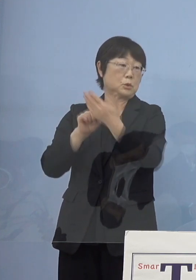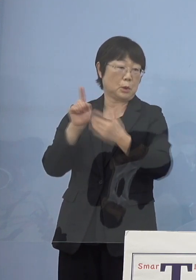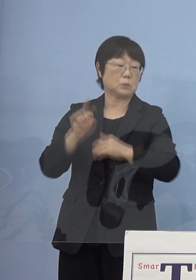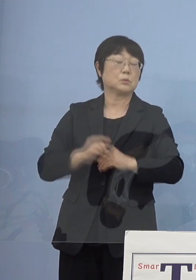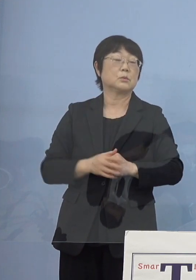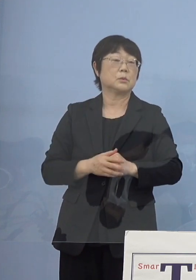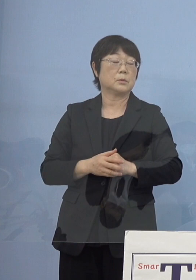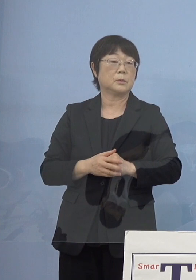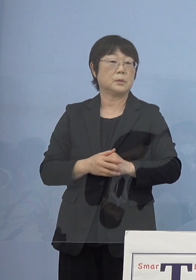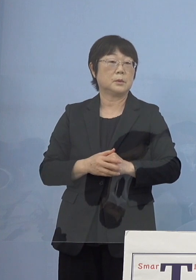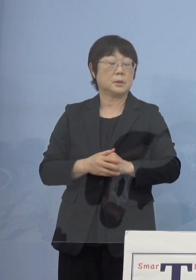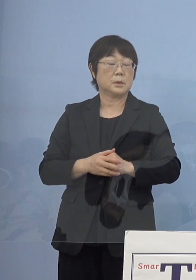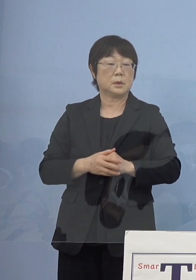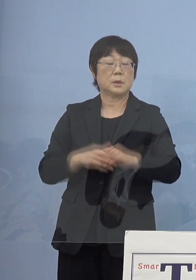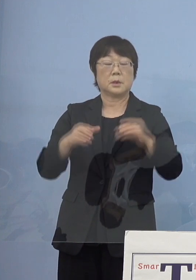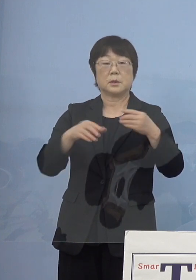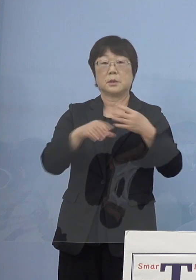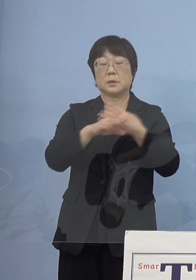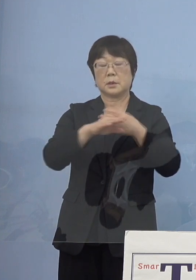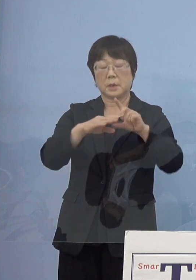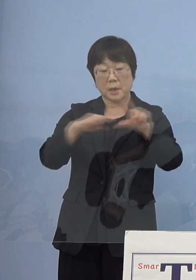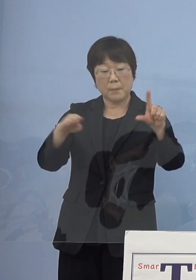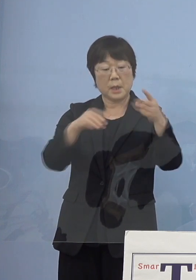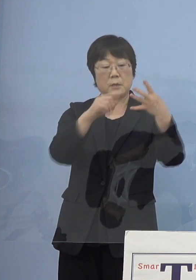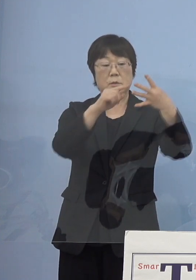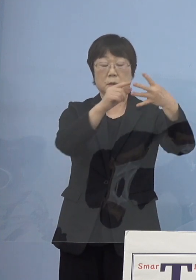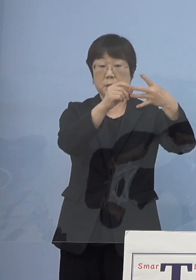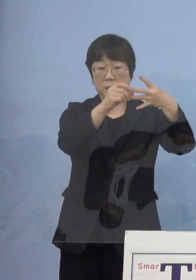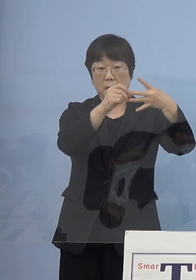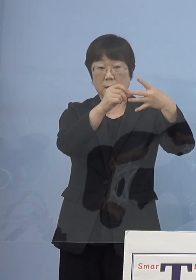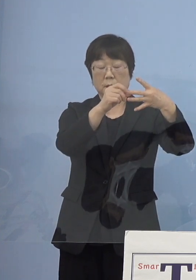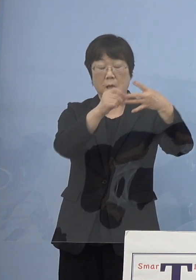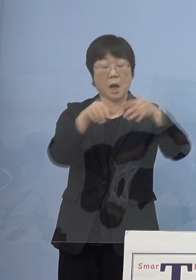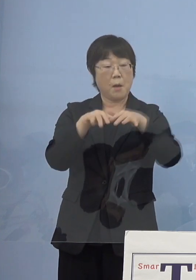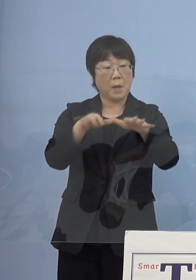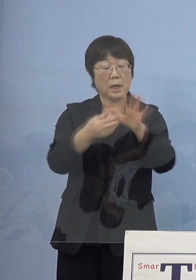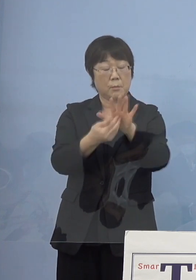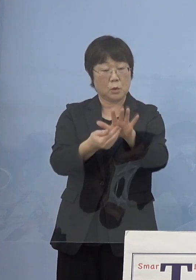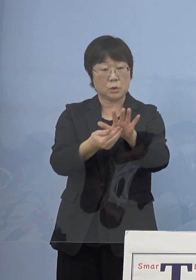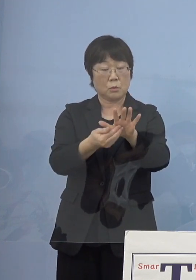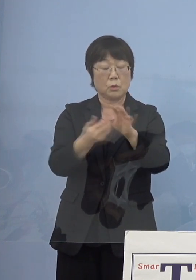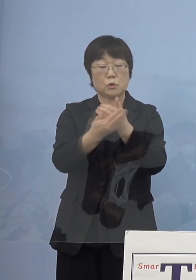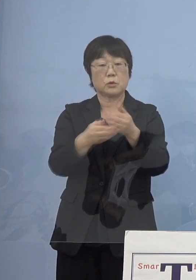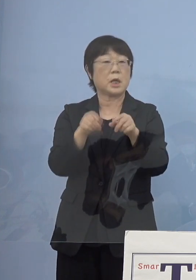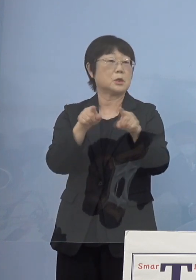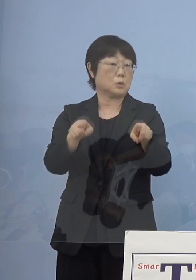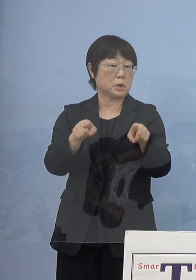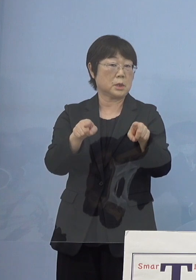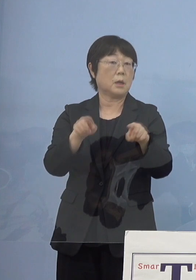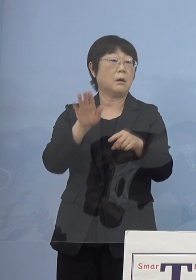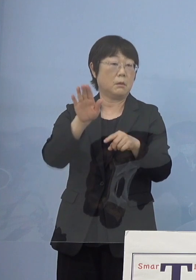例えば「ステージ3」に入ってくると 「まん延防止等重点措置」ここが見えてくる